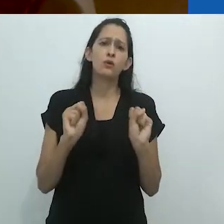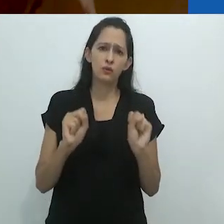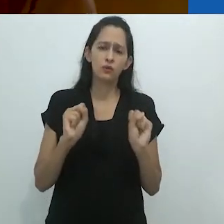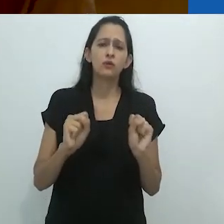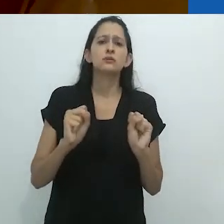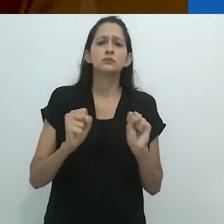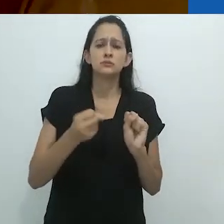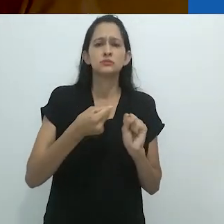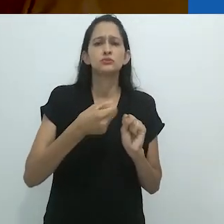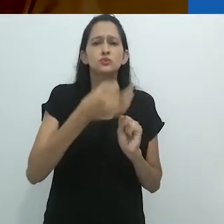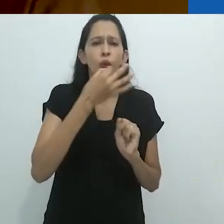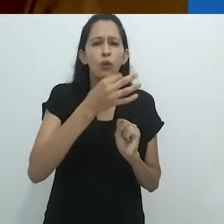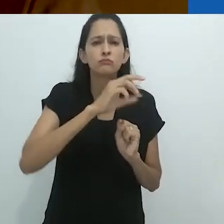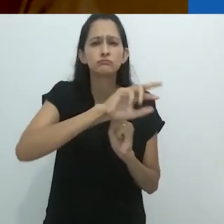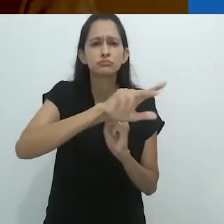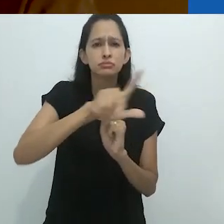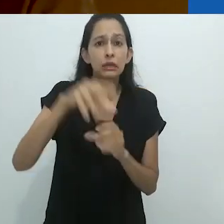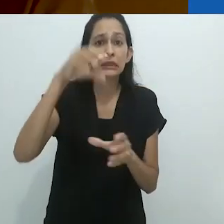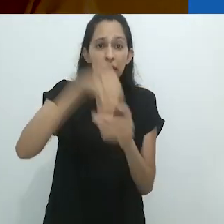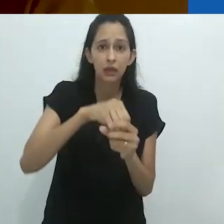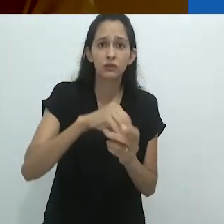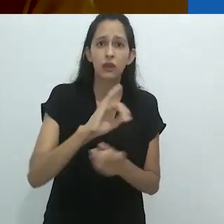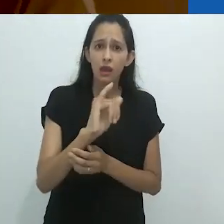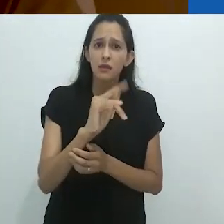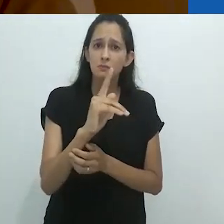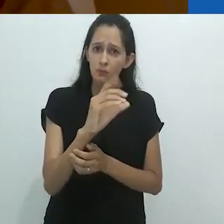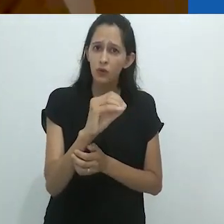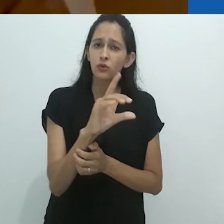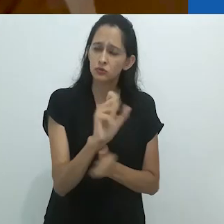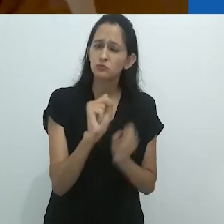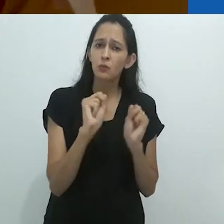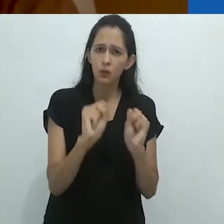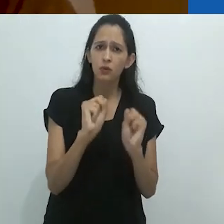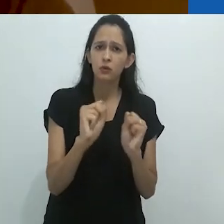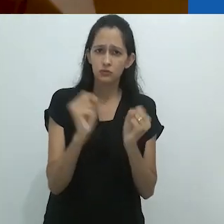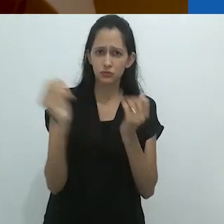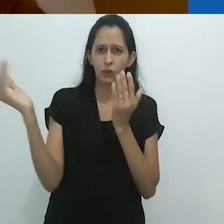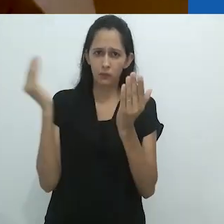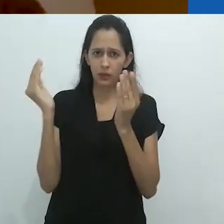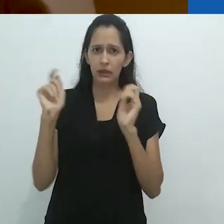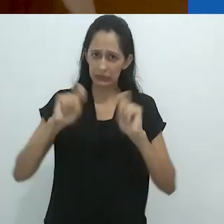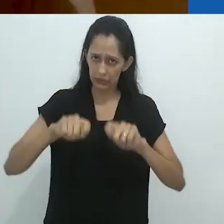uma quantidade incrível de áudios por meio desses ipods.